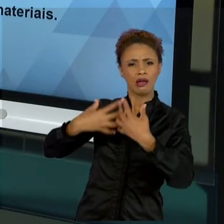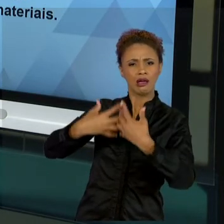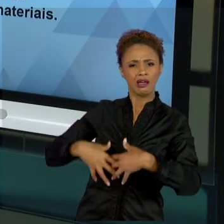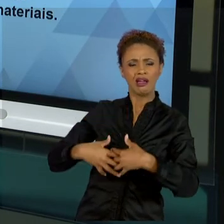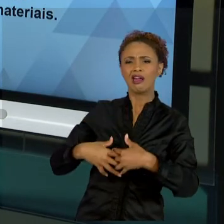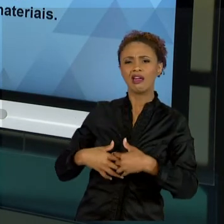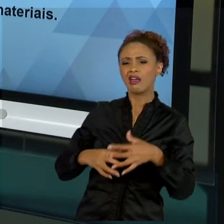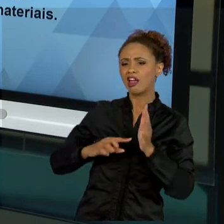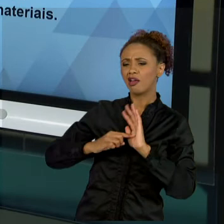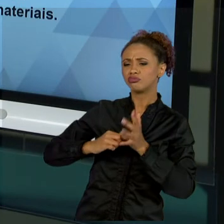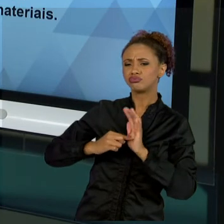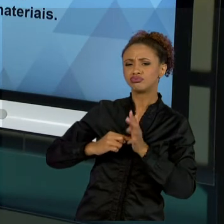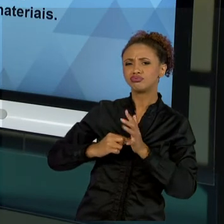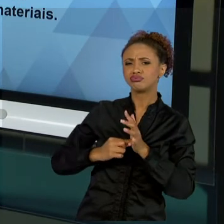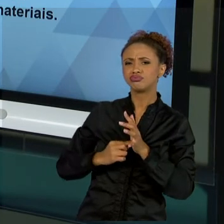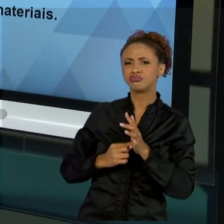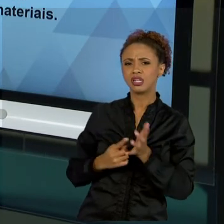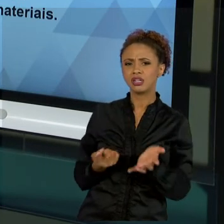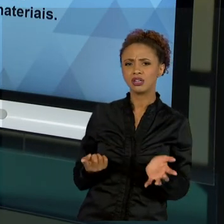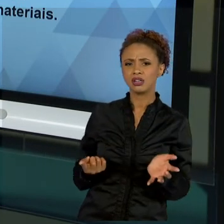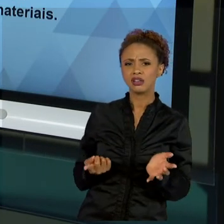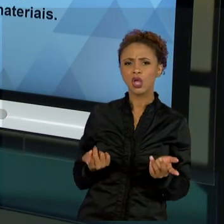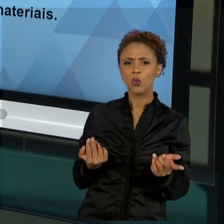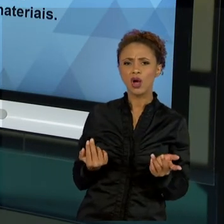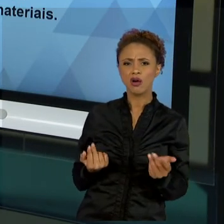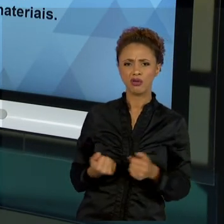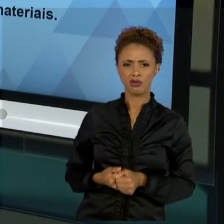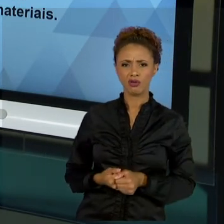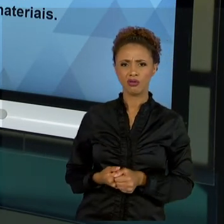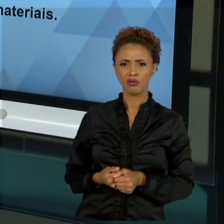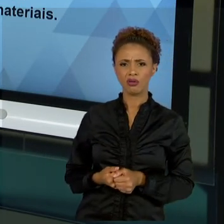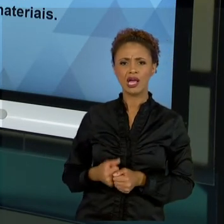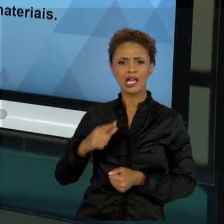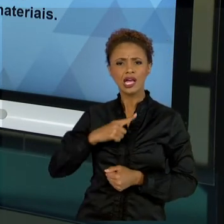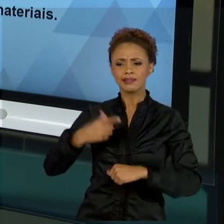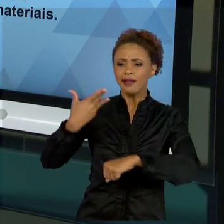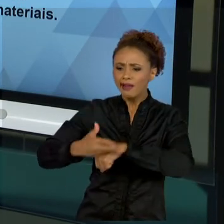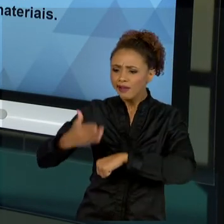COMPONENTE DE UMA MÁQUINA, AO TREINAMENTO ESPECÍFICO, À MÁXIMA ESPECIALIZAÇÃO. QUANDO VOCÊS